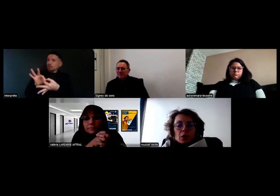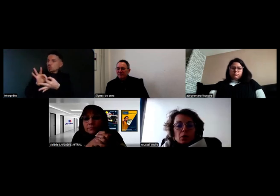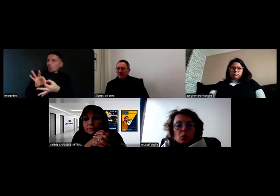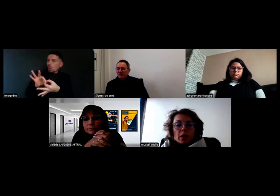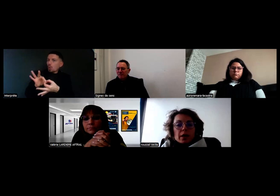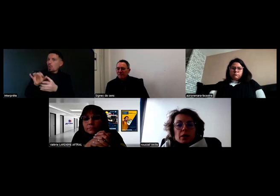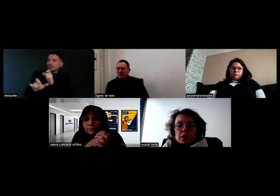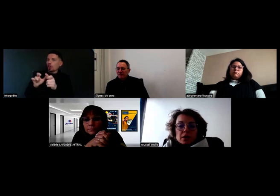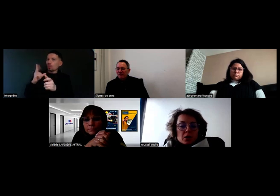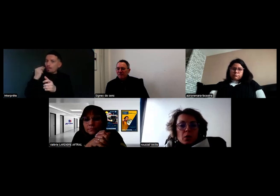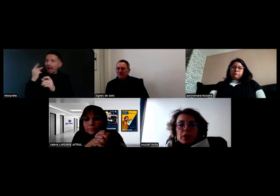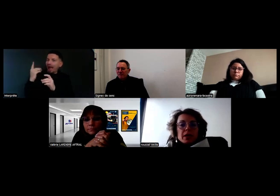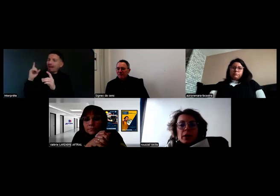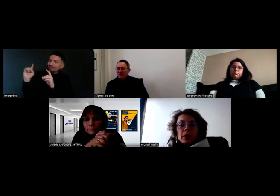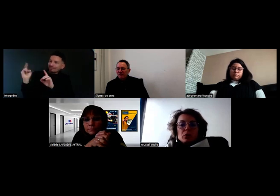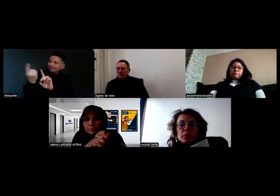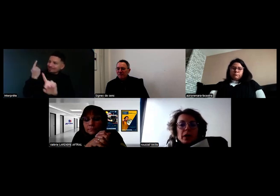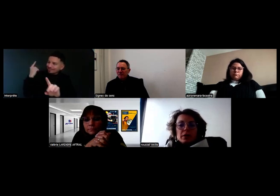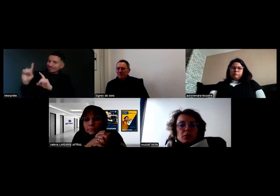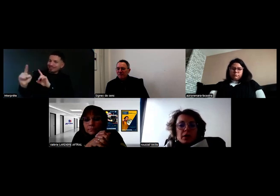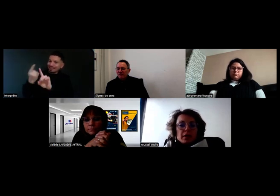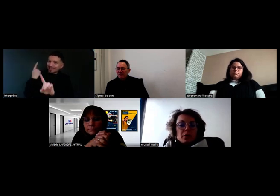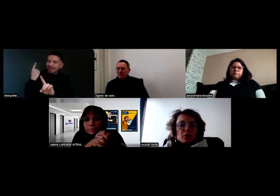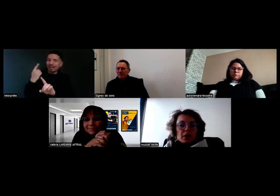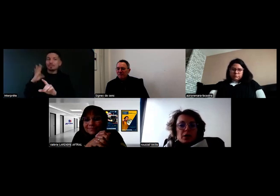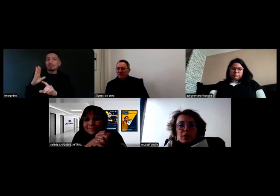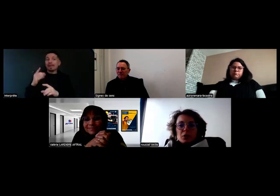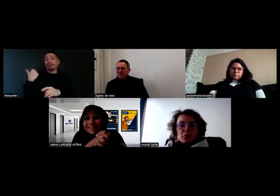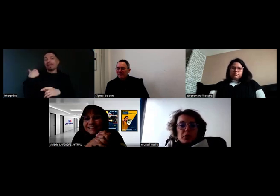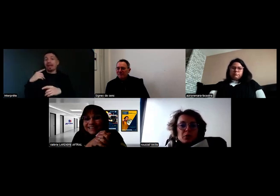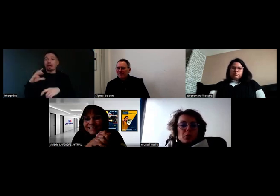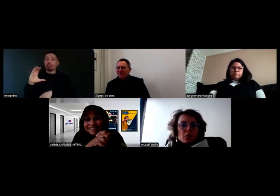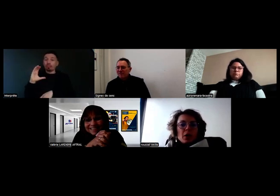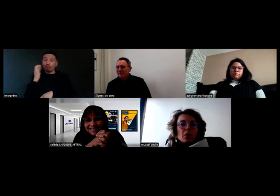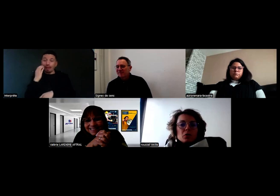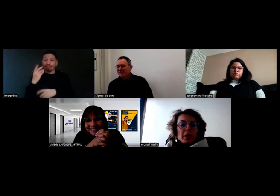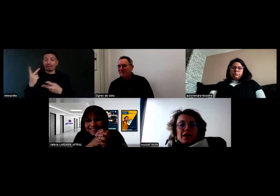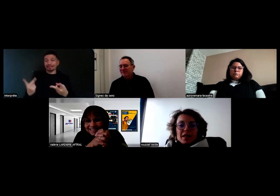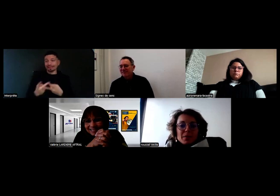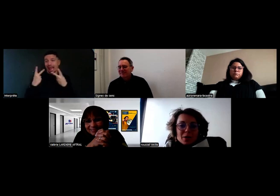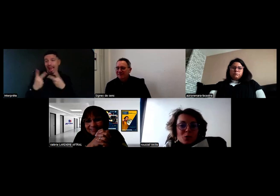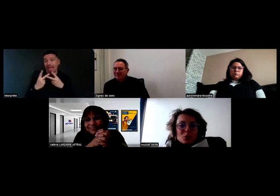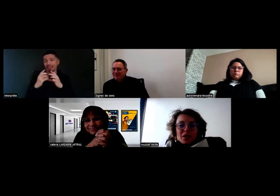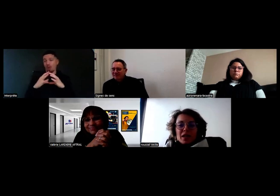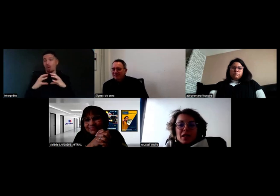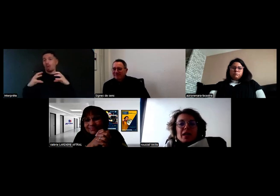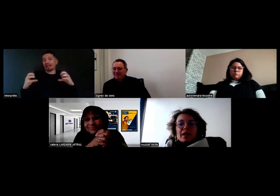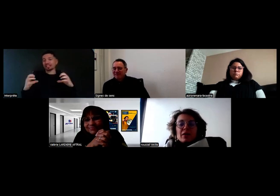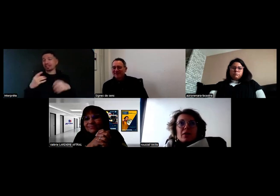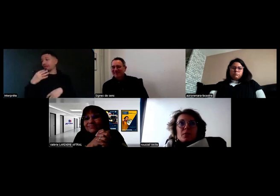Moi, je ne crois pas qu'ils parlent aux tomates, aux salades ou aux aubergines mes chauffeurs. Donc, en soi, ils partent en tournée.